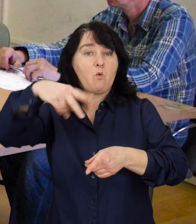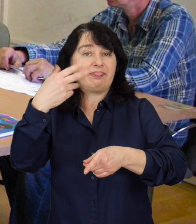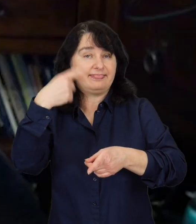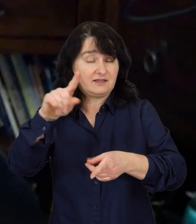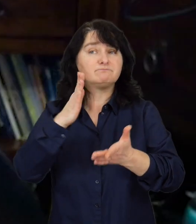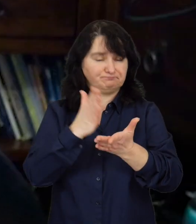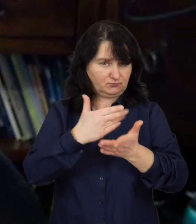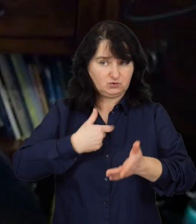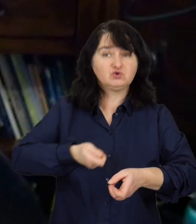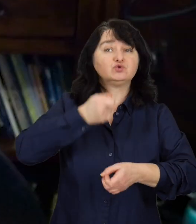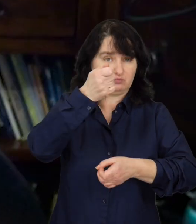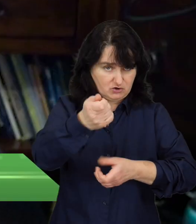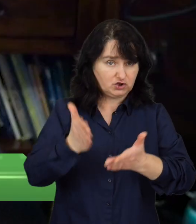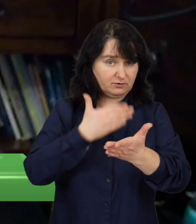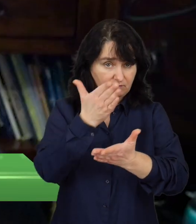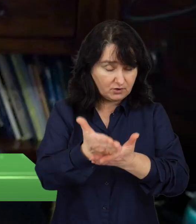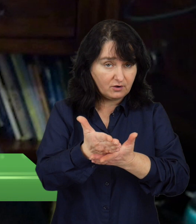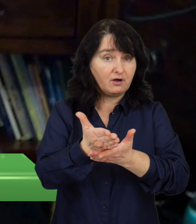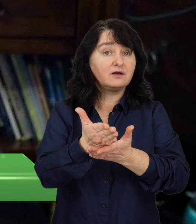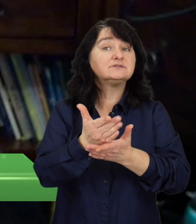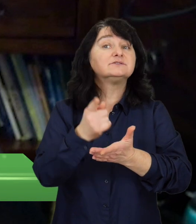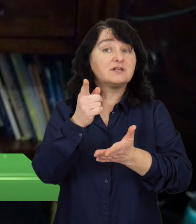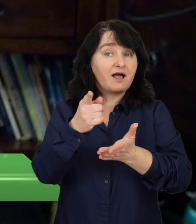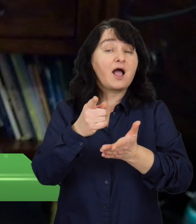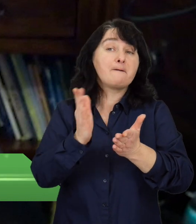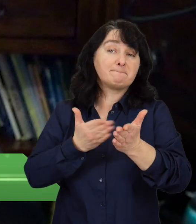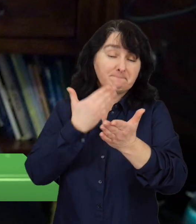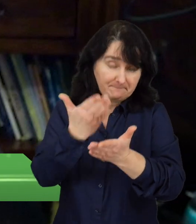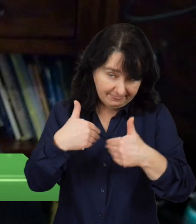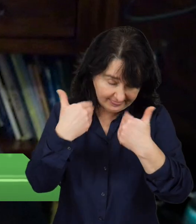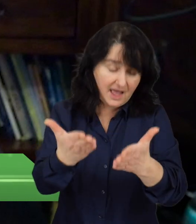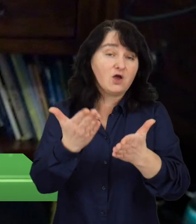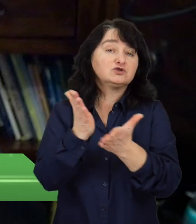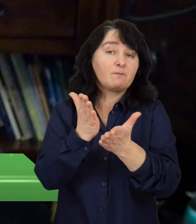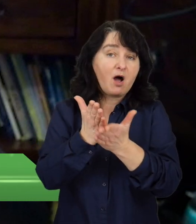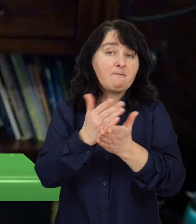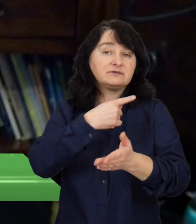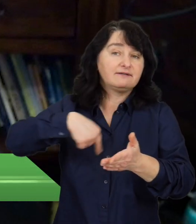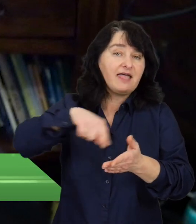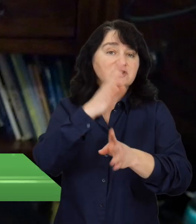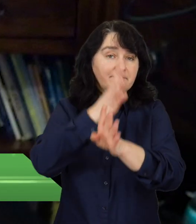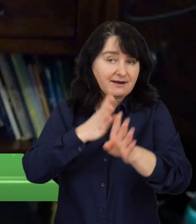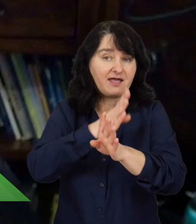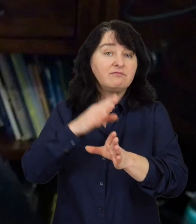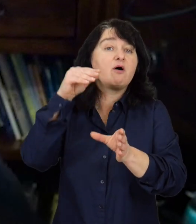Złożyliśmy aplikacje, oferując pomoc naszym klientom w zakresie wsparcia psychologicznego,